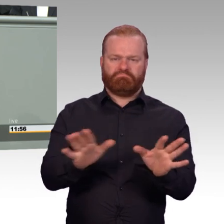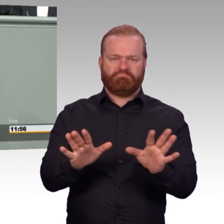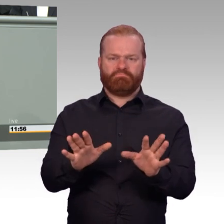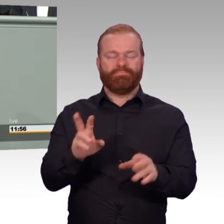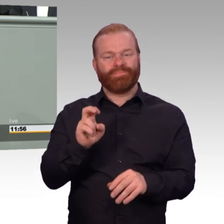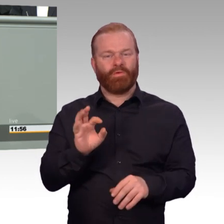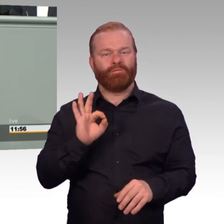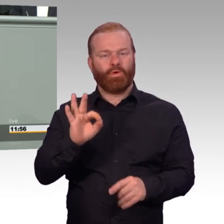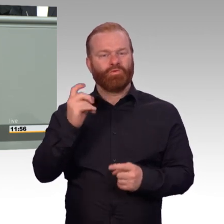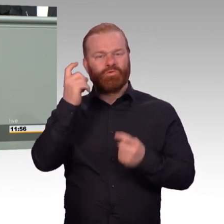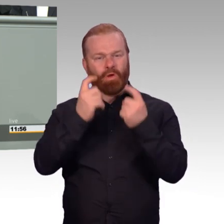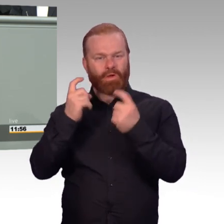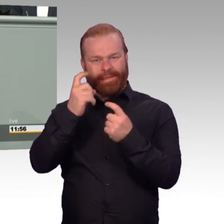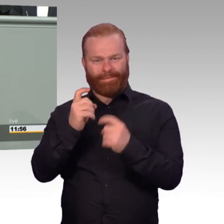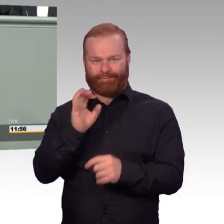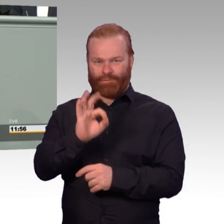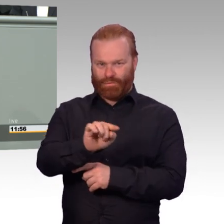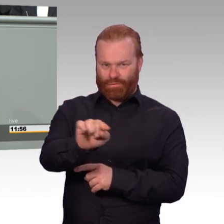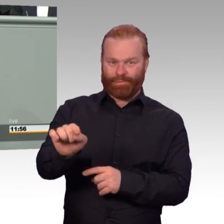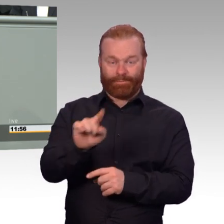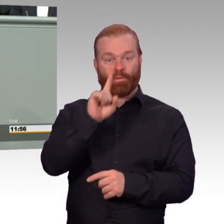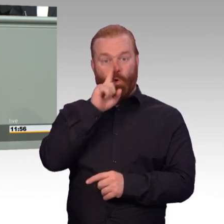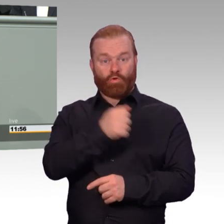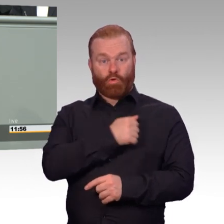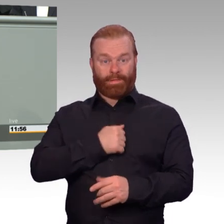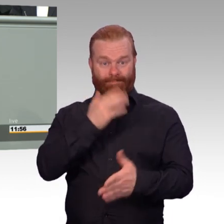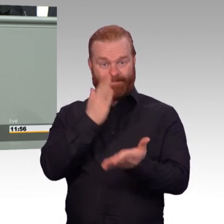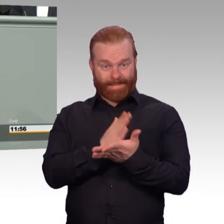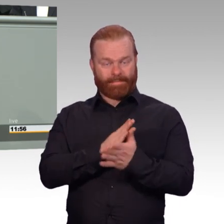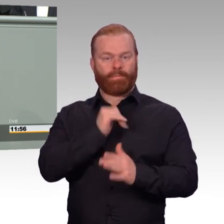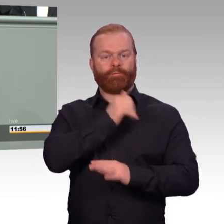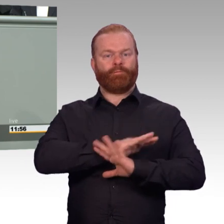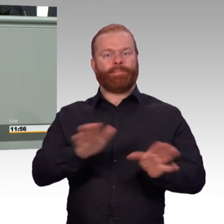auf Zeit verbringen zwar einen erheblichen Teil ihres Arbeitslebens bei der Bundeswehr.